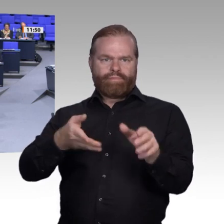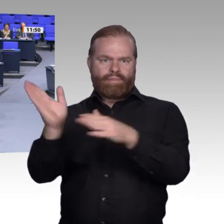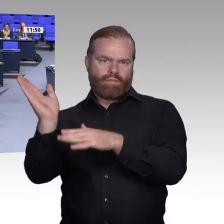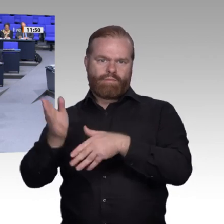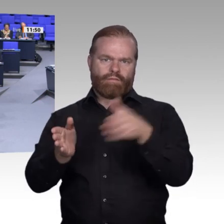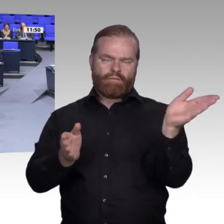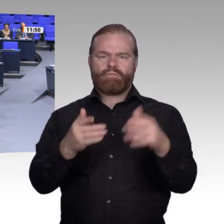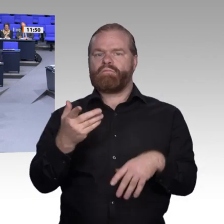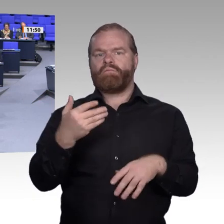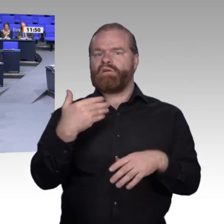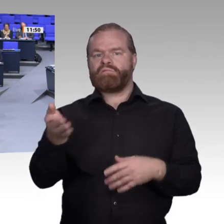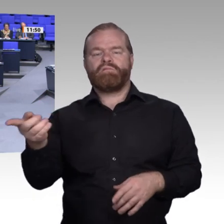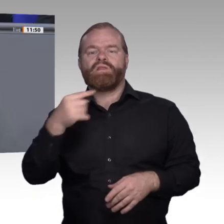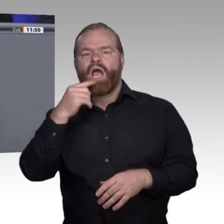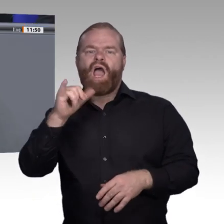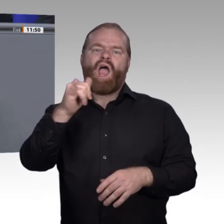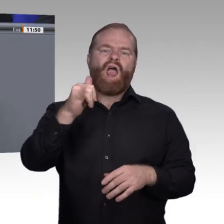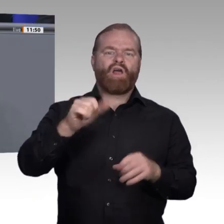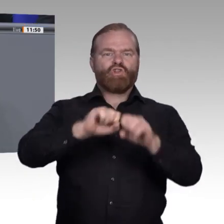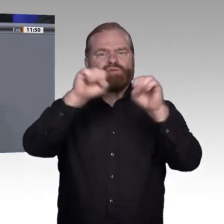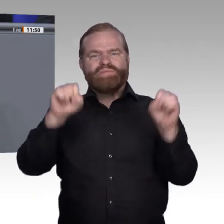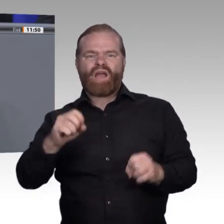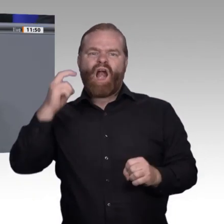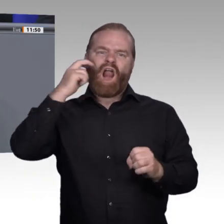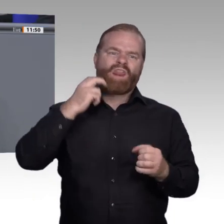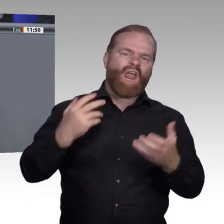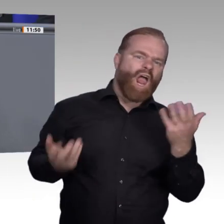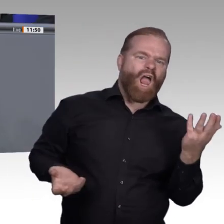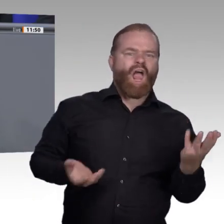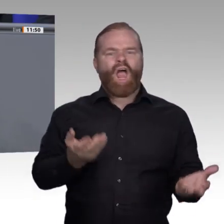reden, natürlich unter dem Mäntelchen der Flexibilisierung. Ich möchte gern einmal